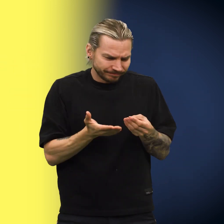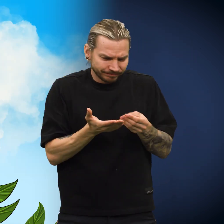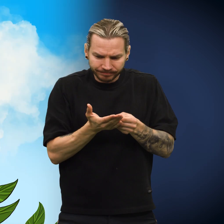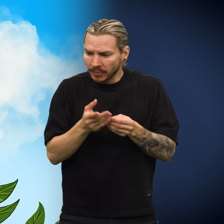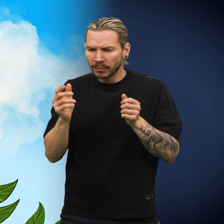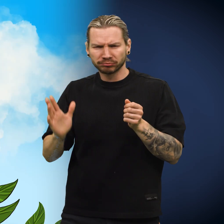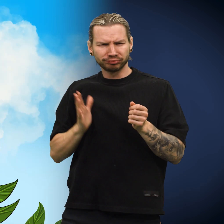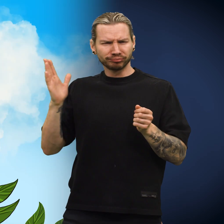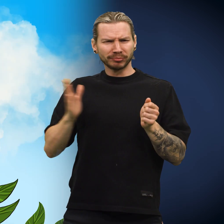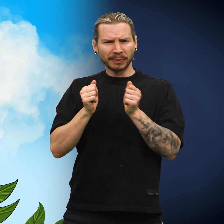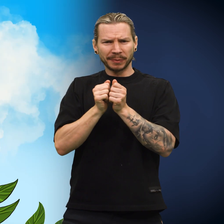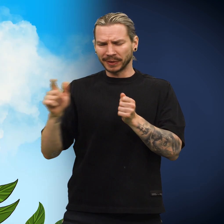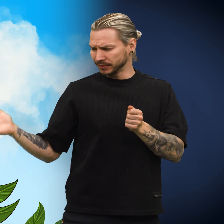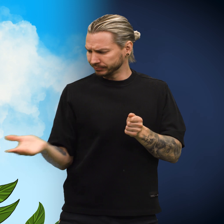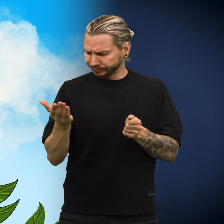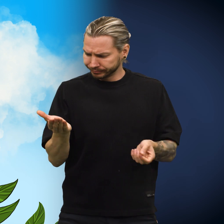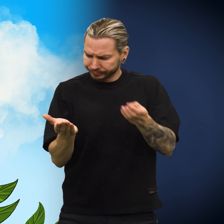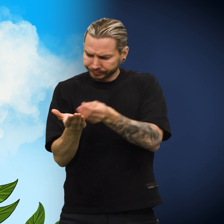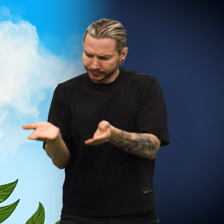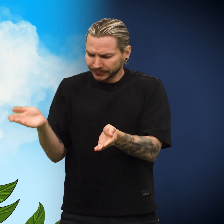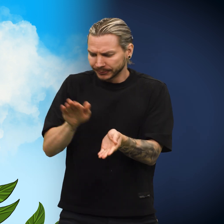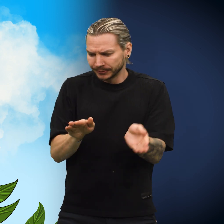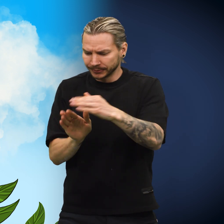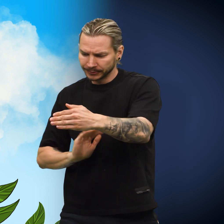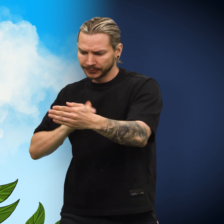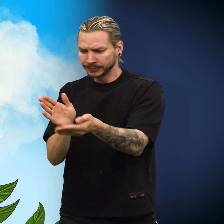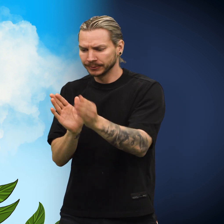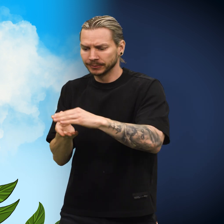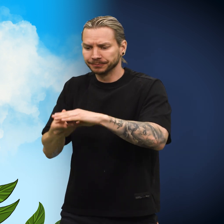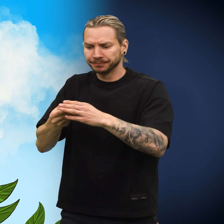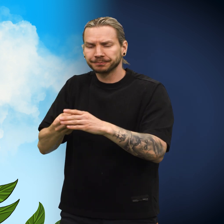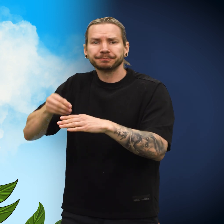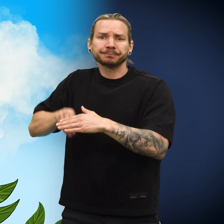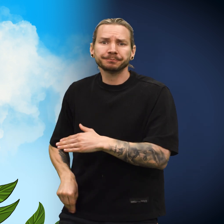Den reisende tok noe fint papir og pakket skillingen forsiktig inn før han la den i lomma.